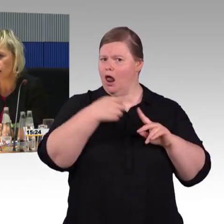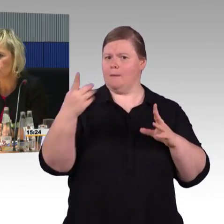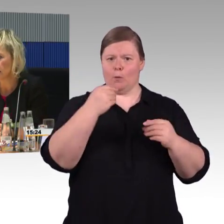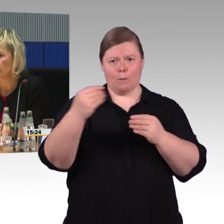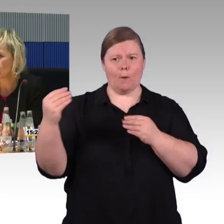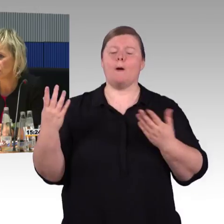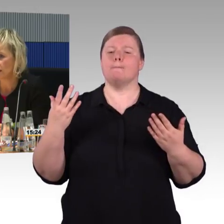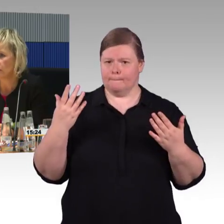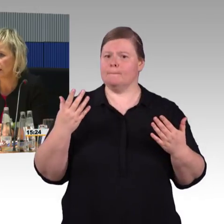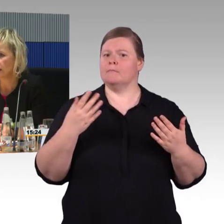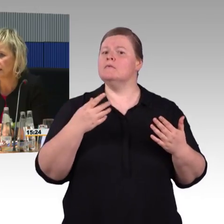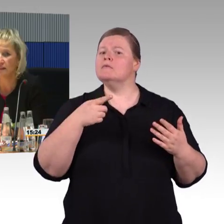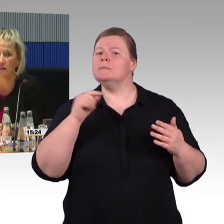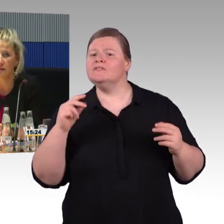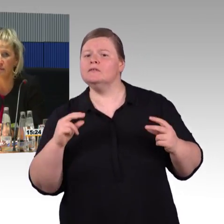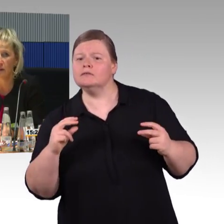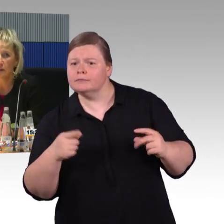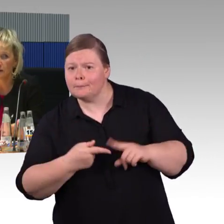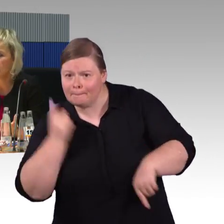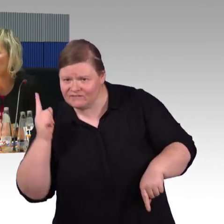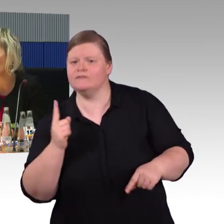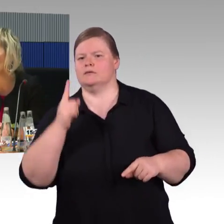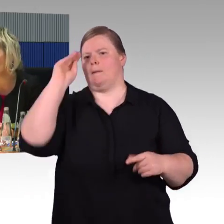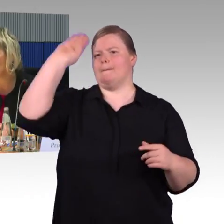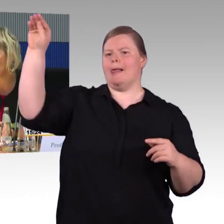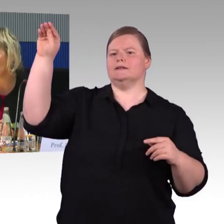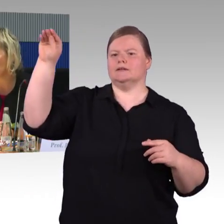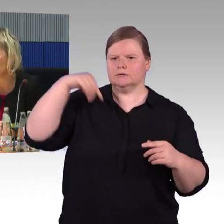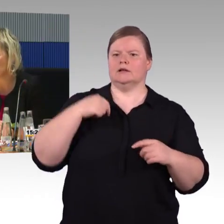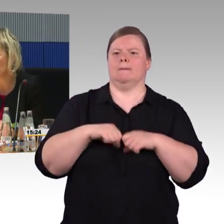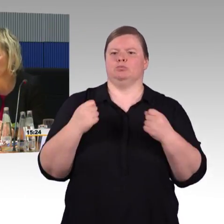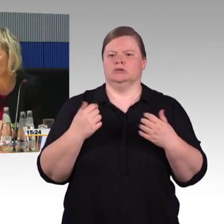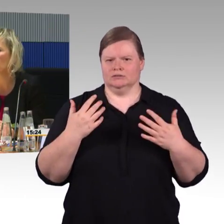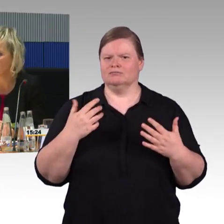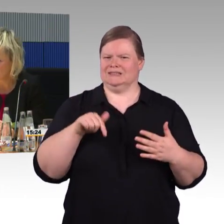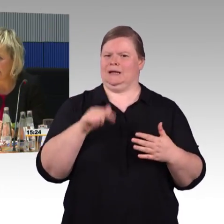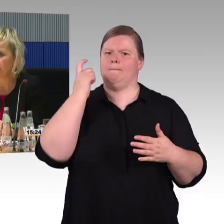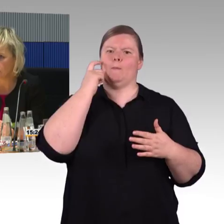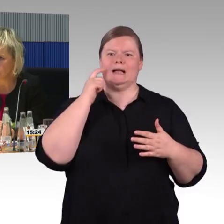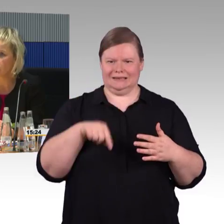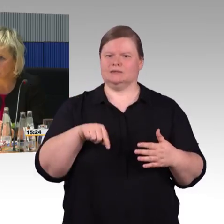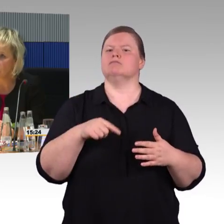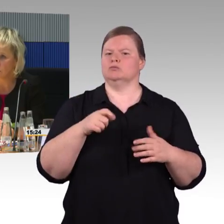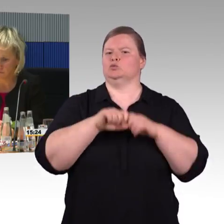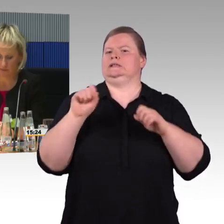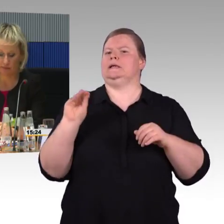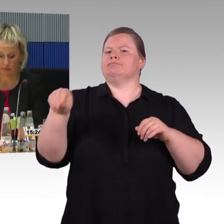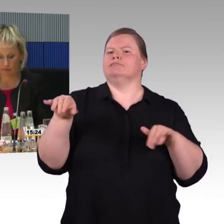Ich nehme an, daraus zieht das System diese Verfügbarkeitsrate. (Rednerwechsel) Können Sie uns das nochmal zukommen lassen? (Rednerwechsel) Ja.